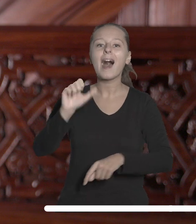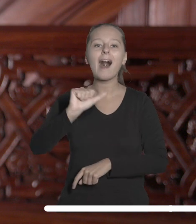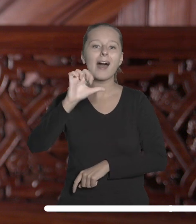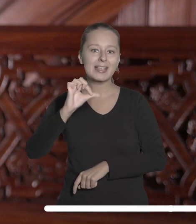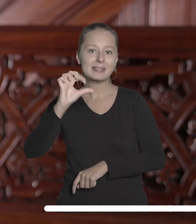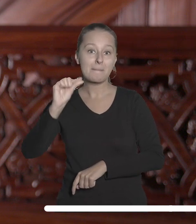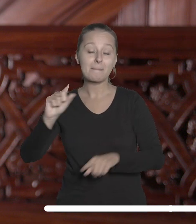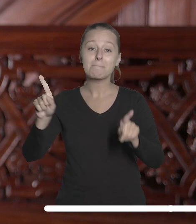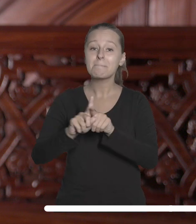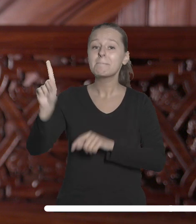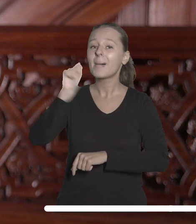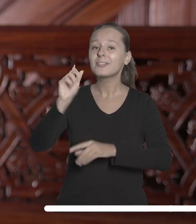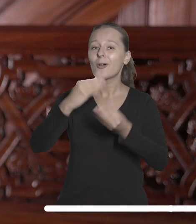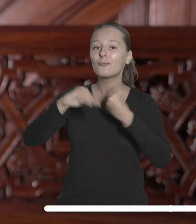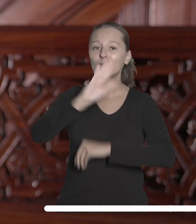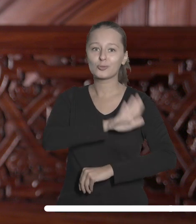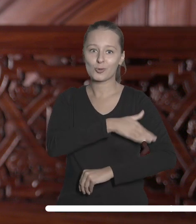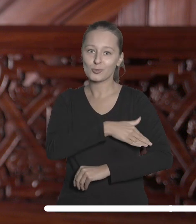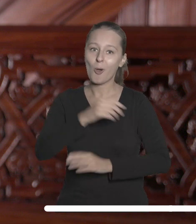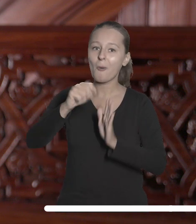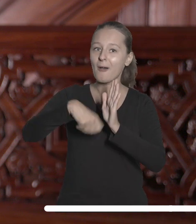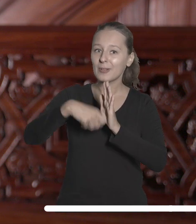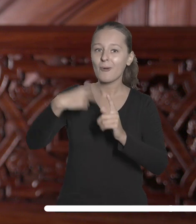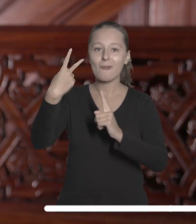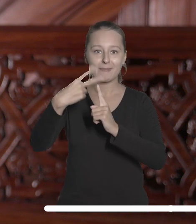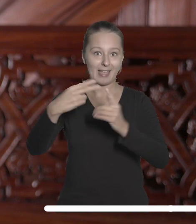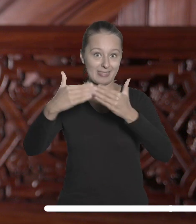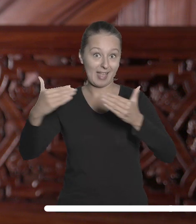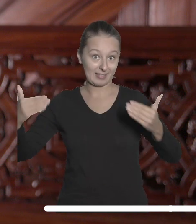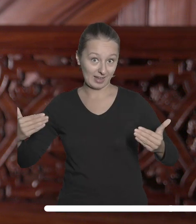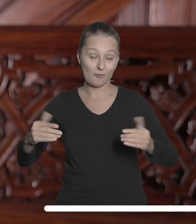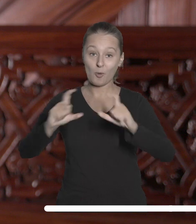Sztuk Pięknych oraz Państwową Wyższą Szkołą Filmową, Telewizyjną i Teatralną